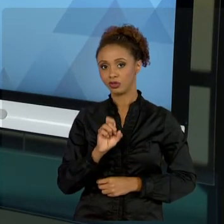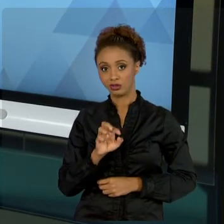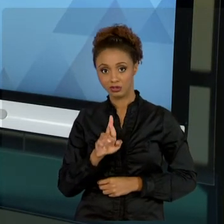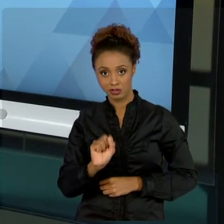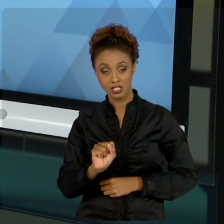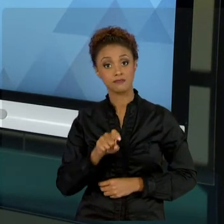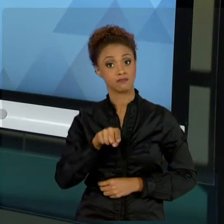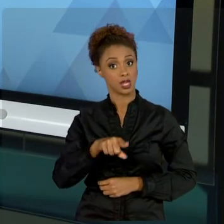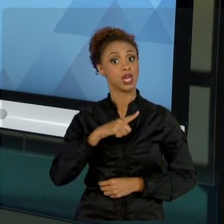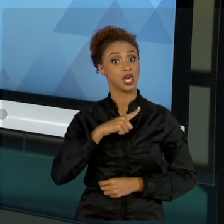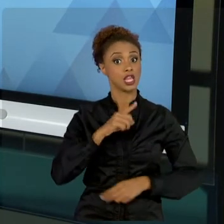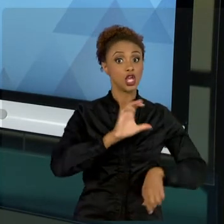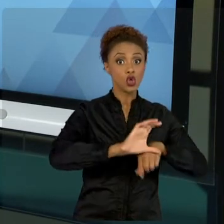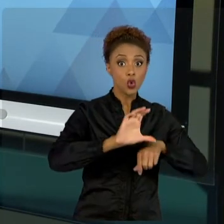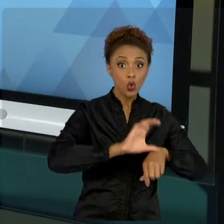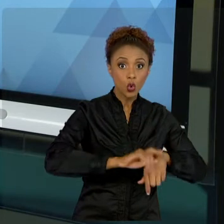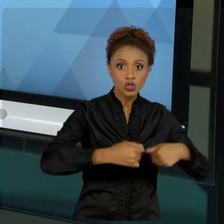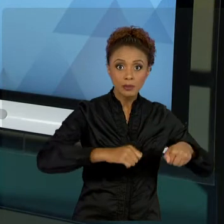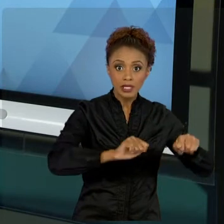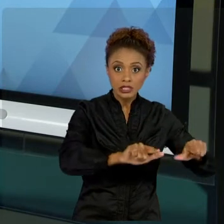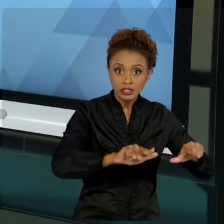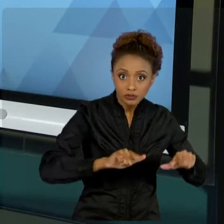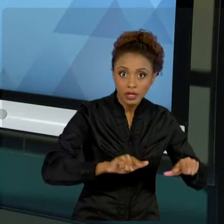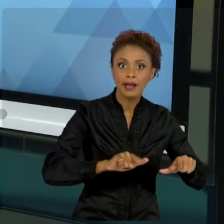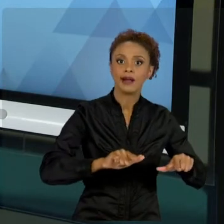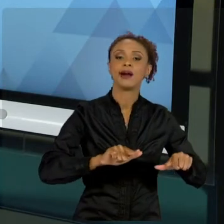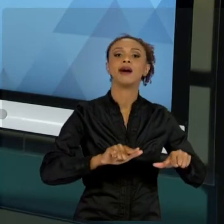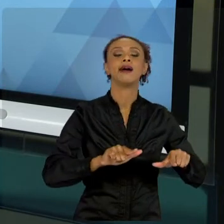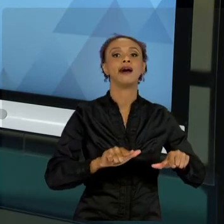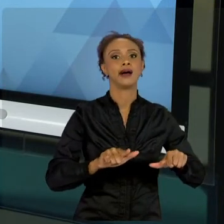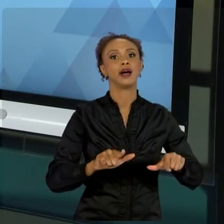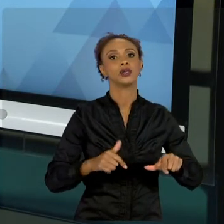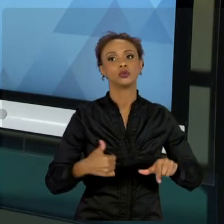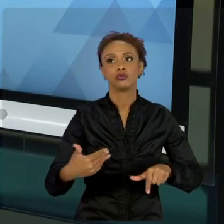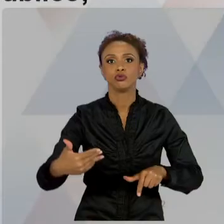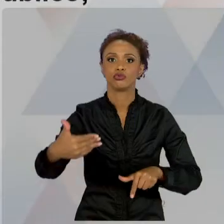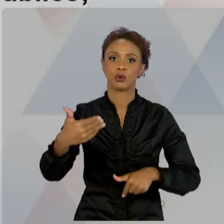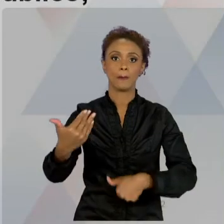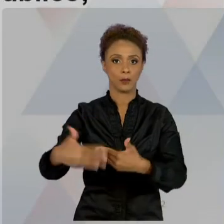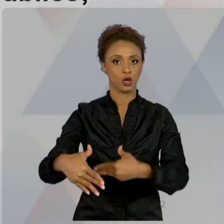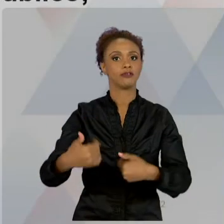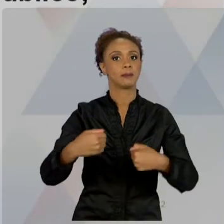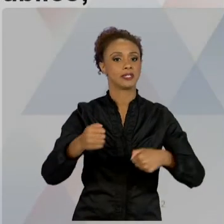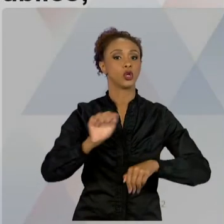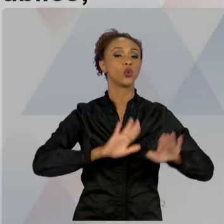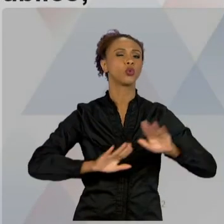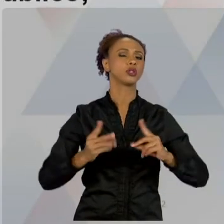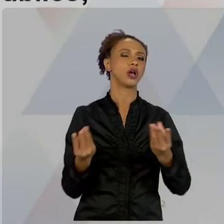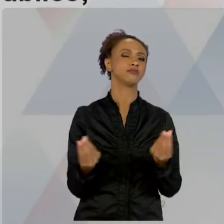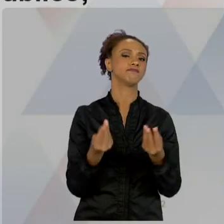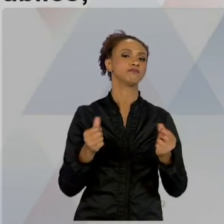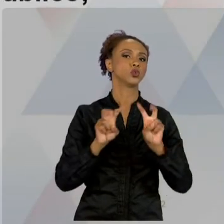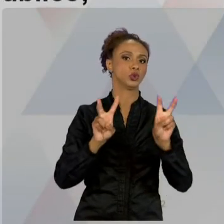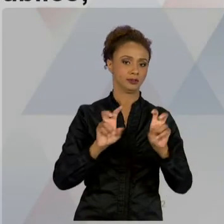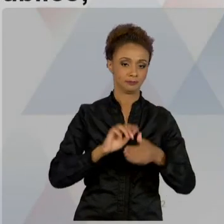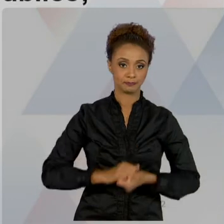PROVAS QUE VOCÊS ENFRENTARÃO. TUDO BEM? DIFERENCIAIS, PRINCIPALMENTE ENTRE PÚBLICO E